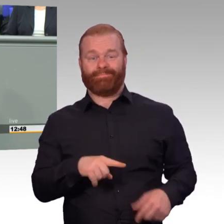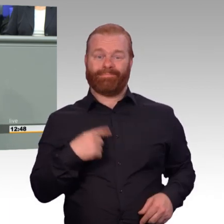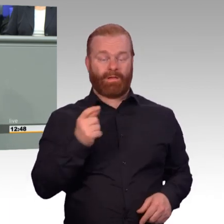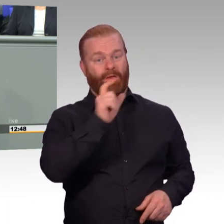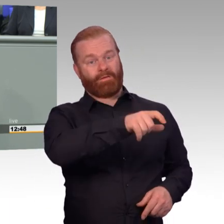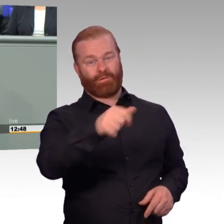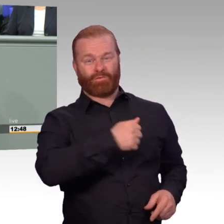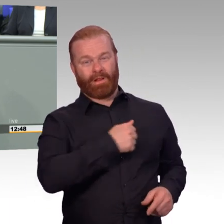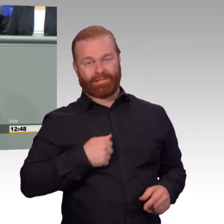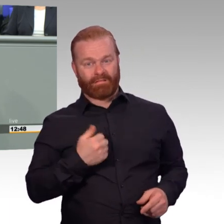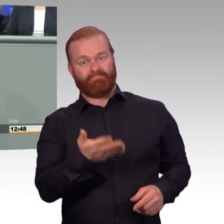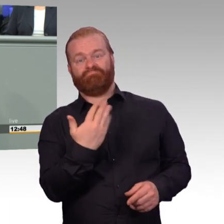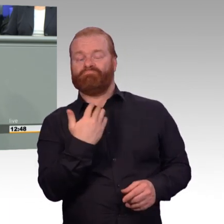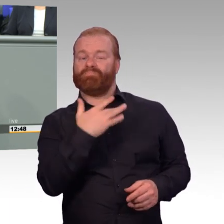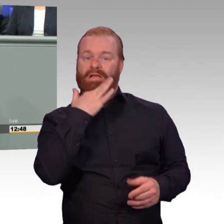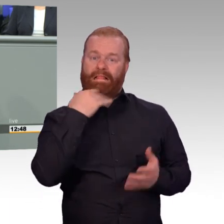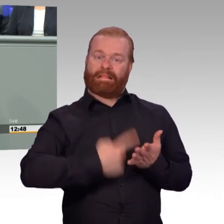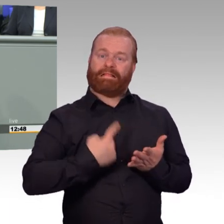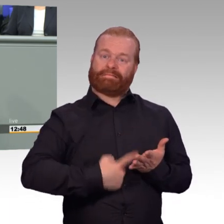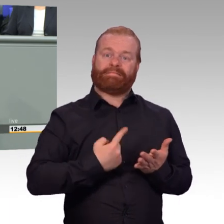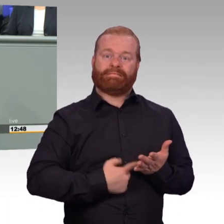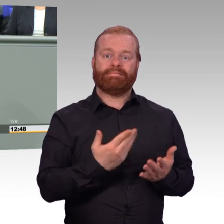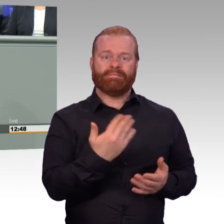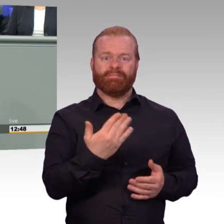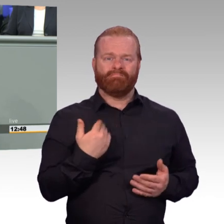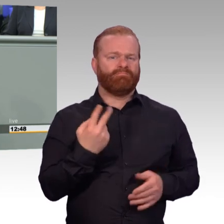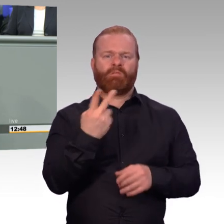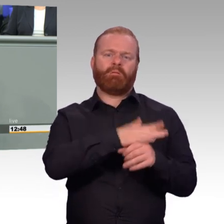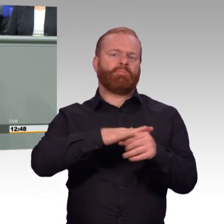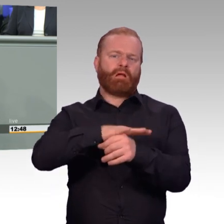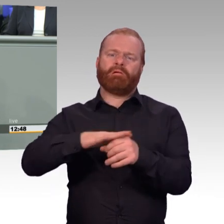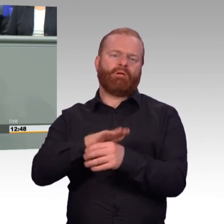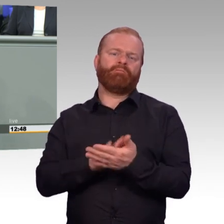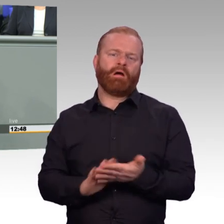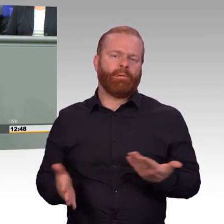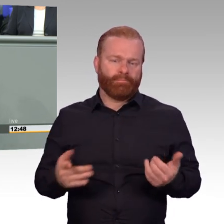Und die Bundeswehr ist heute eine Armee von Pendlern. Und beides sind große Belastungen,